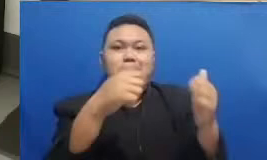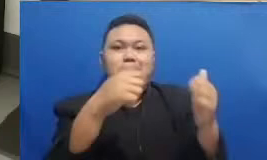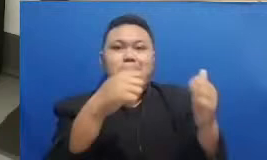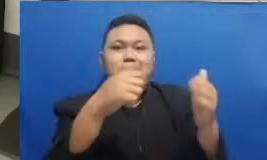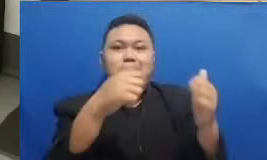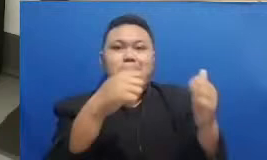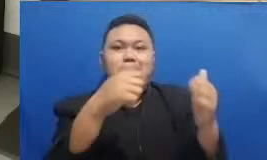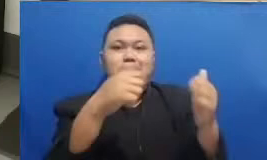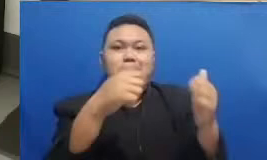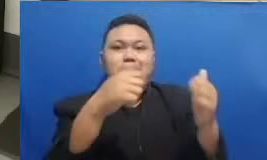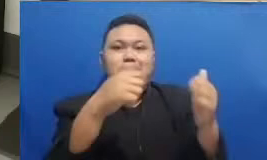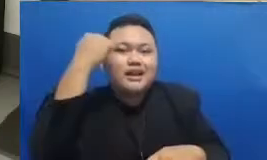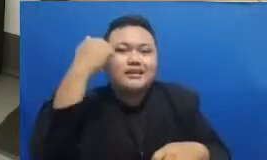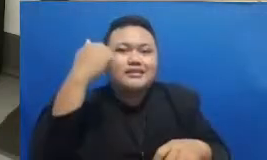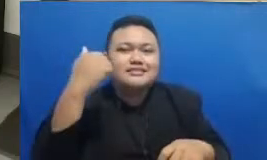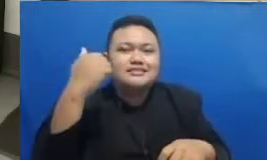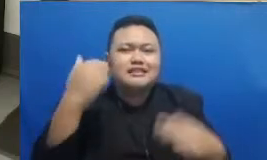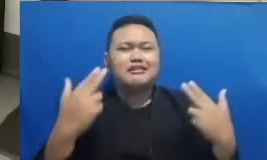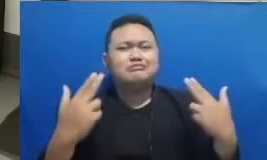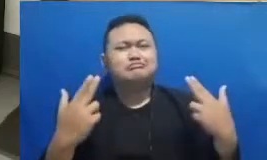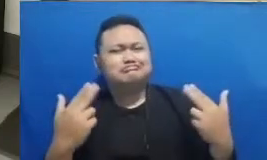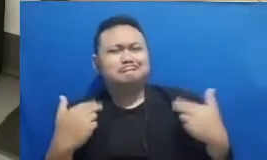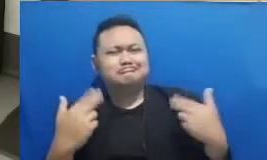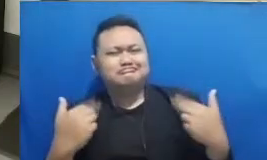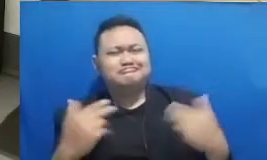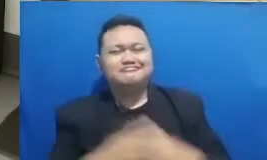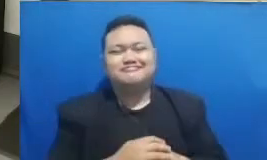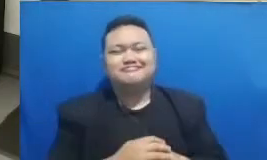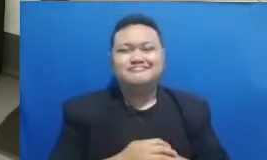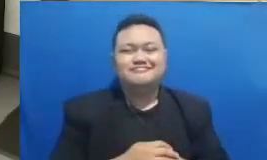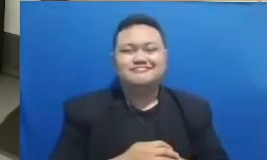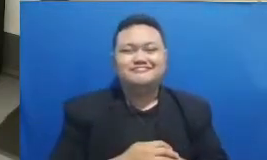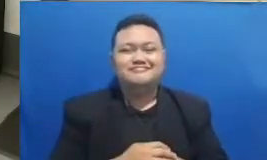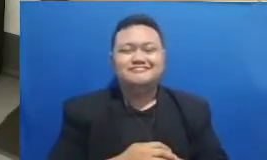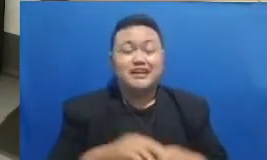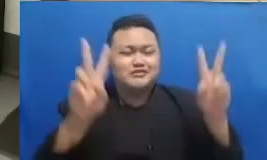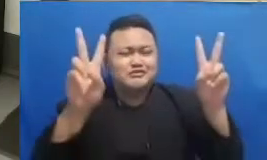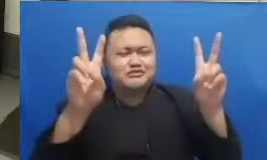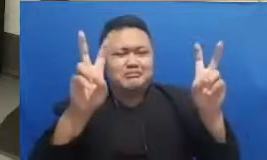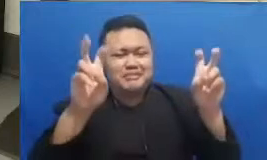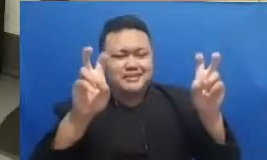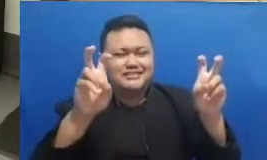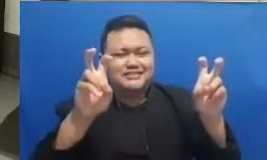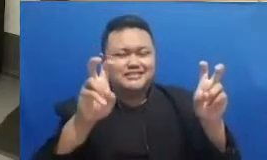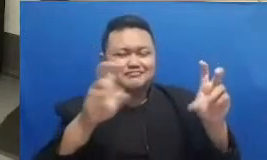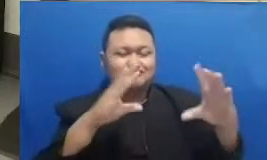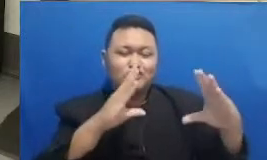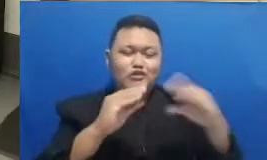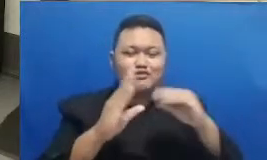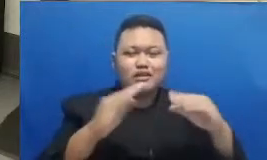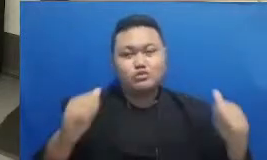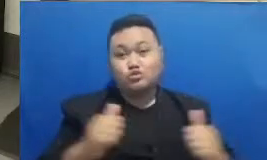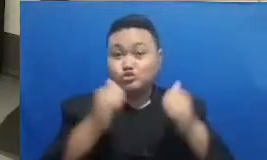ini kayaknya sebuah topik dan obrolan yang sangat seru nanti kita akan memasuki bincang inspirasi